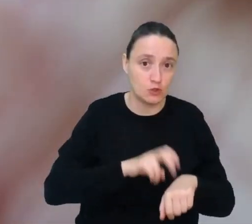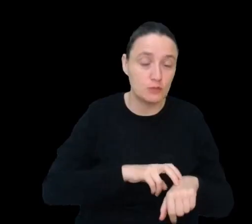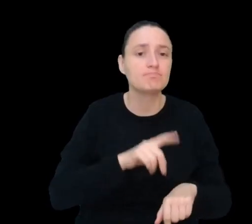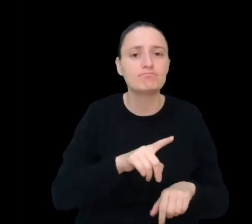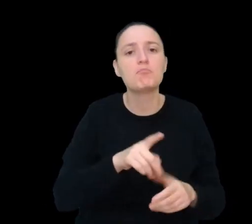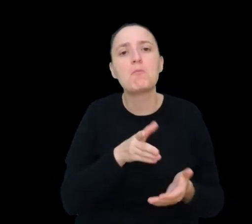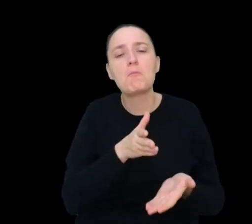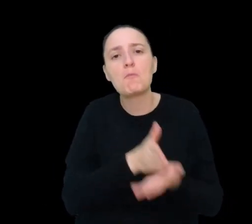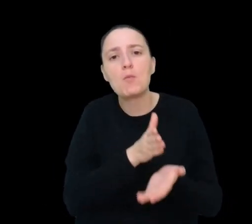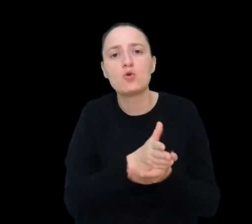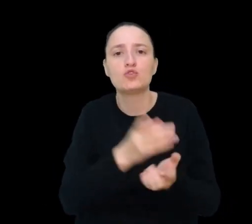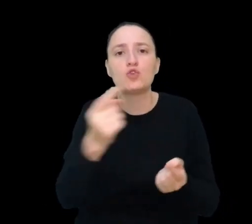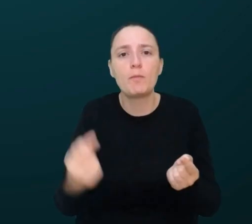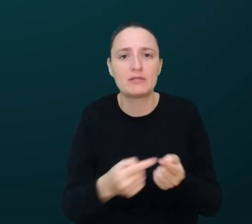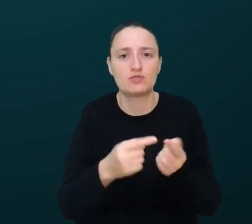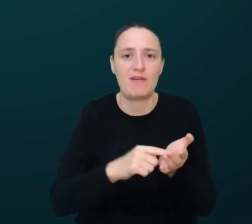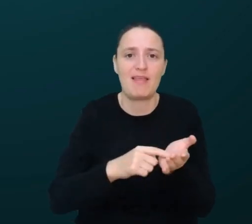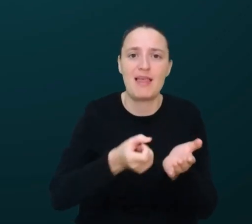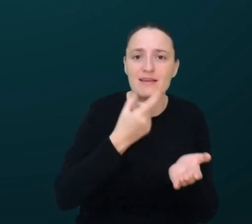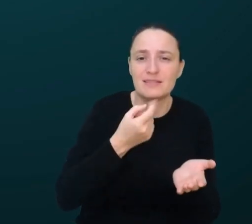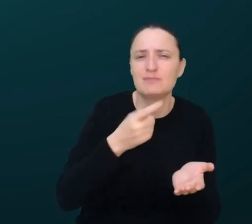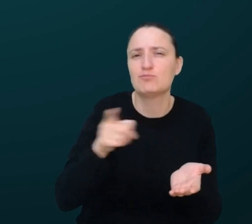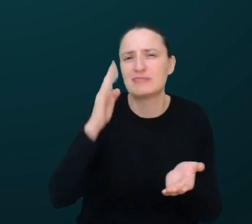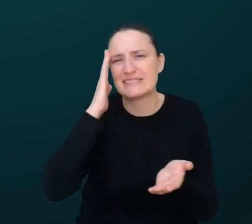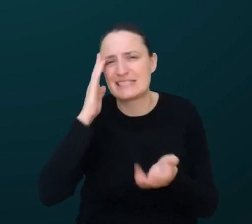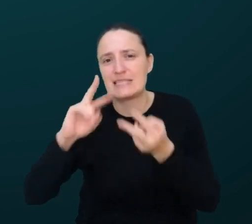dla konkretnego pacjenta, ponieważ będziesz dokładnie znać jego geny